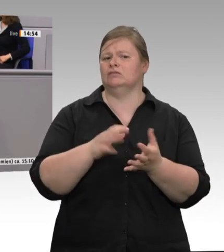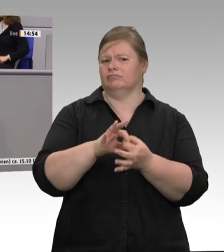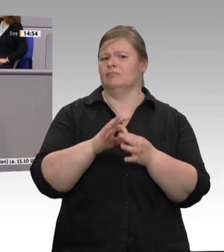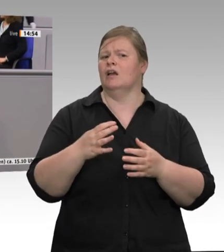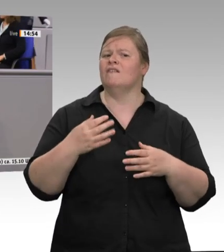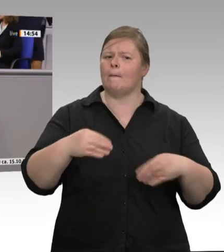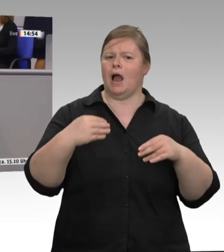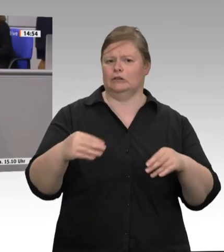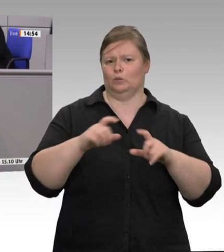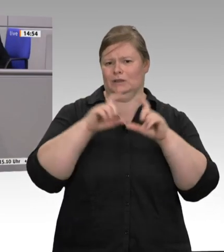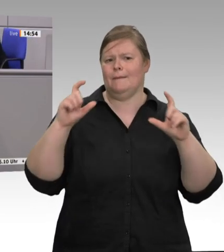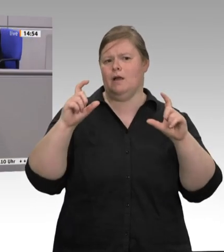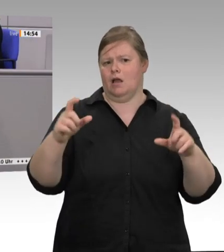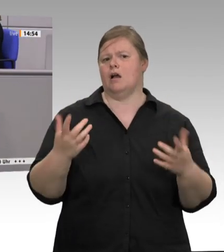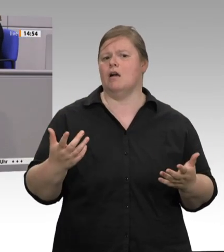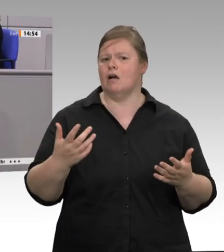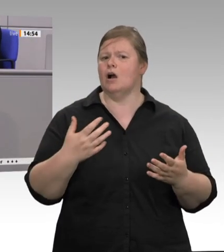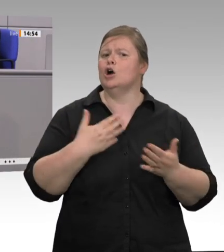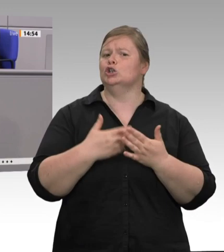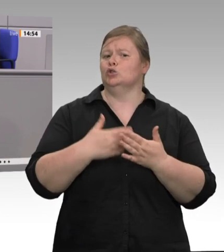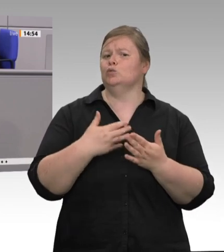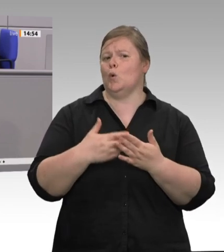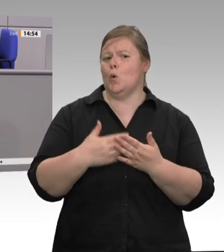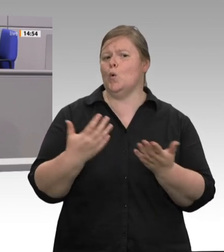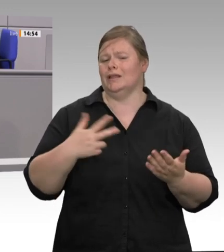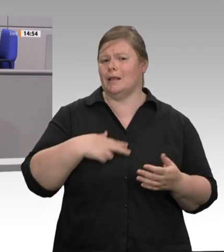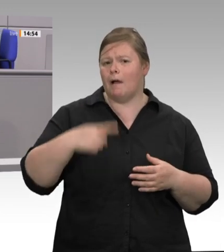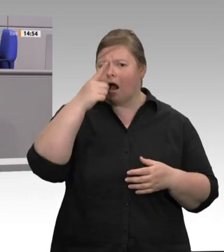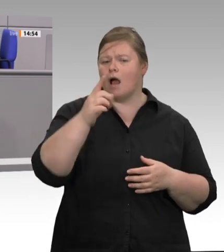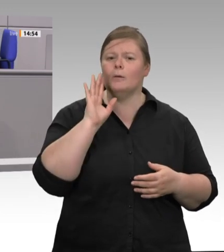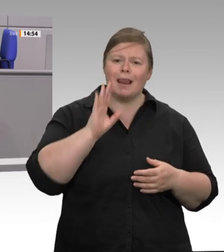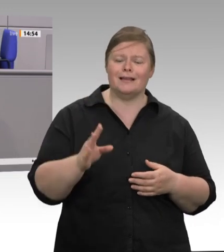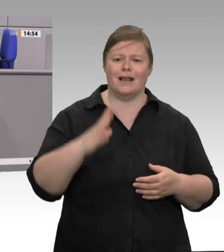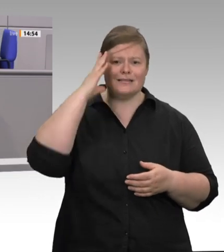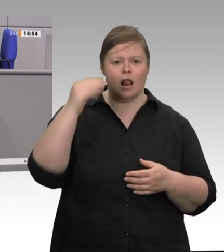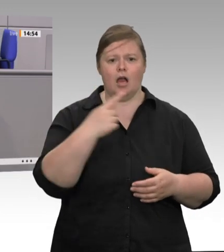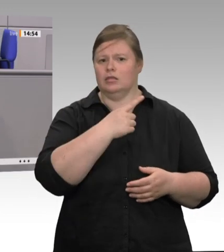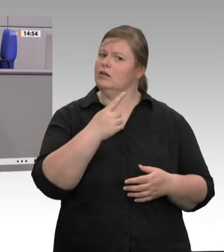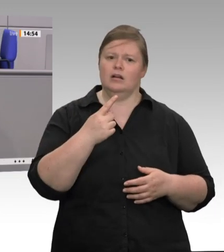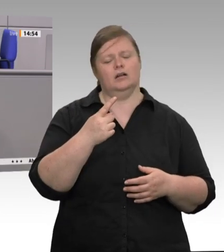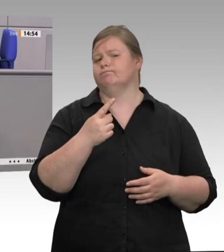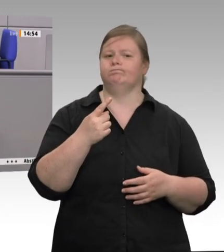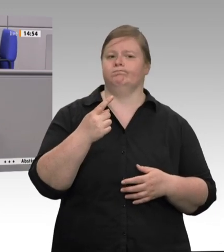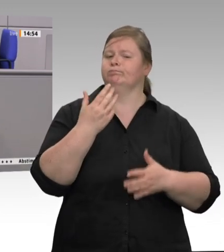wird. Unsere handwerklich orientierten mittelständischen Schlachter, die es ja auch noch gibt, haben